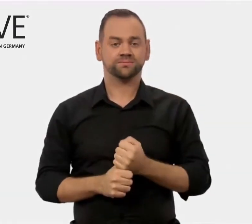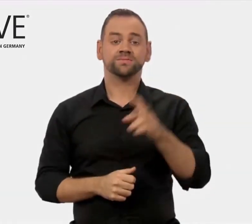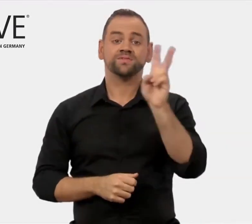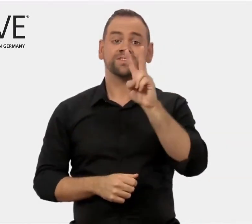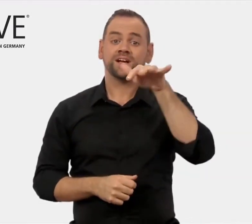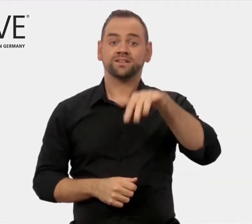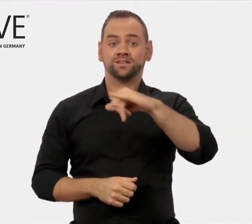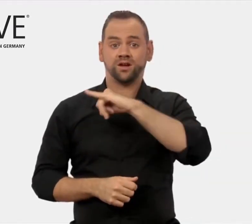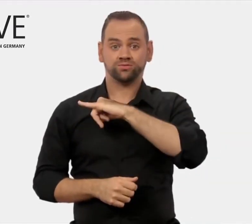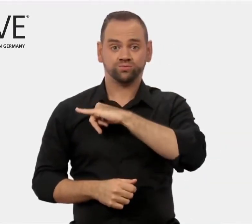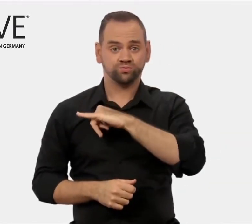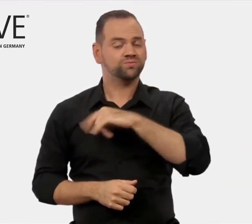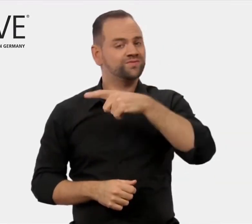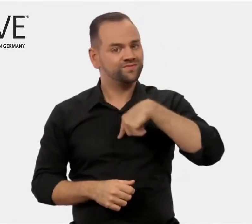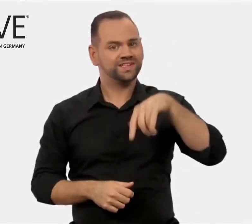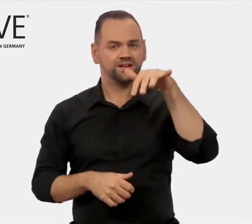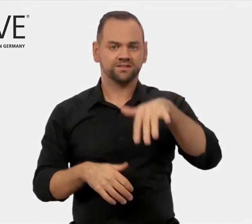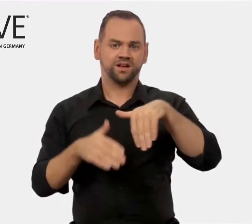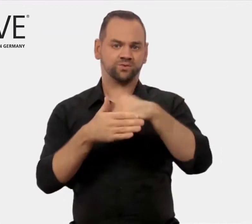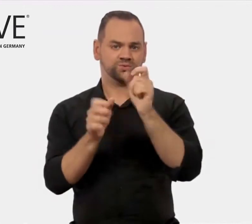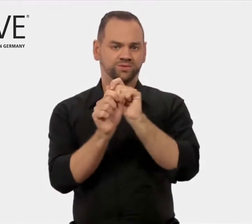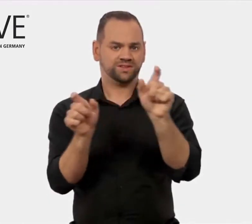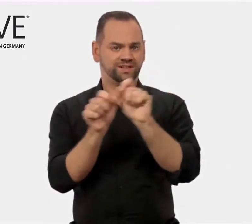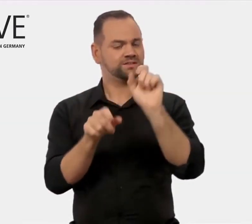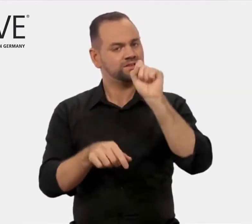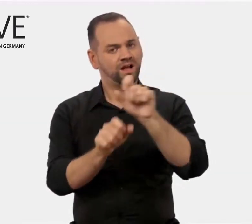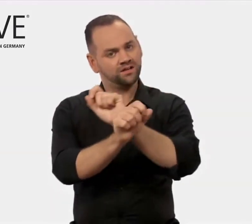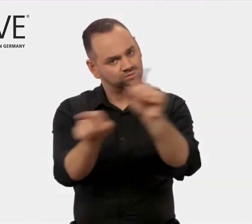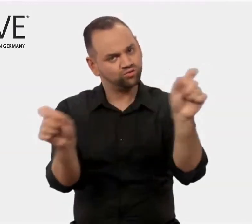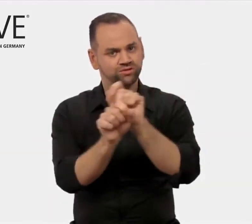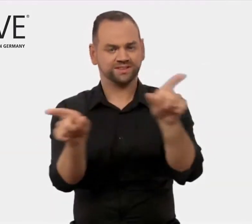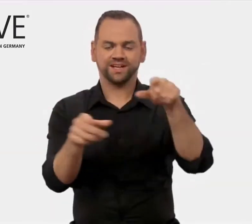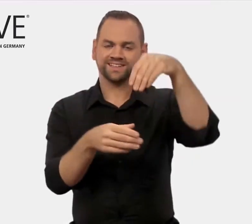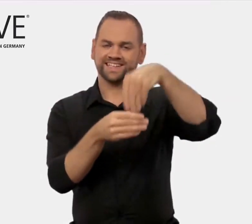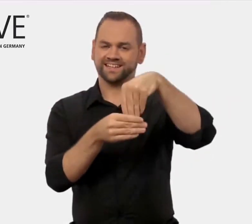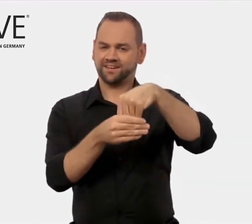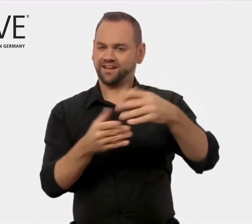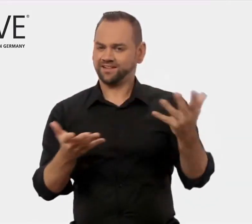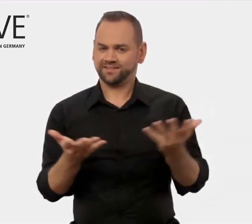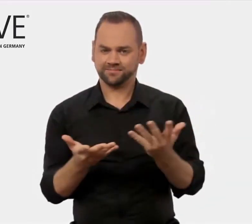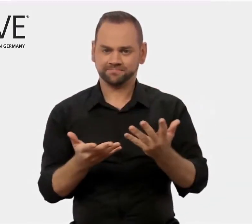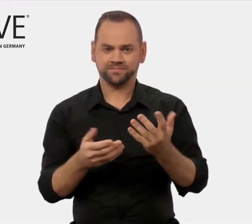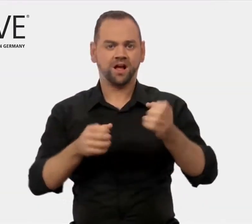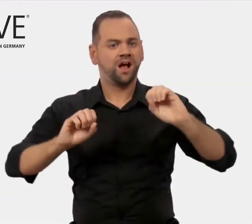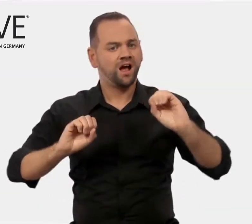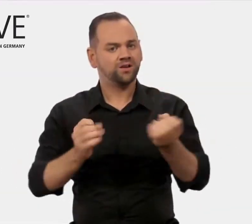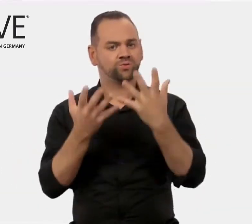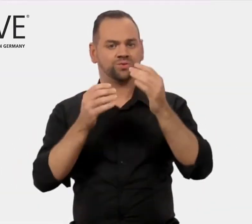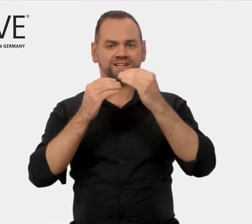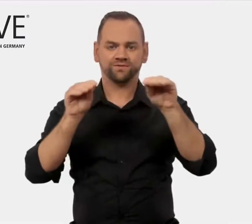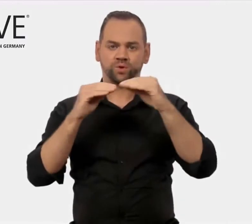Ein Newsletter versorgt Interessierte mit aktuellen Informationen